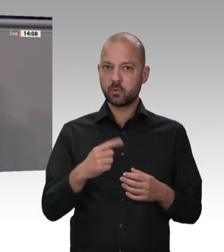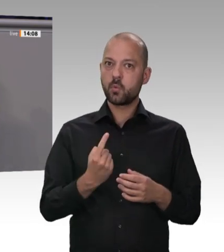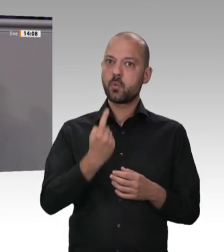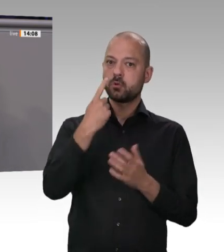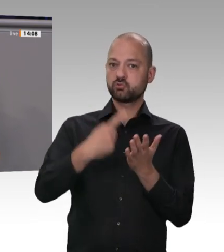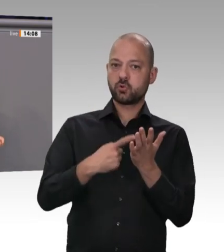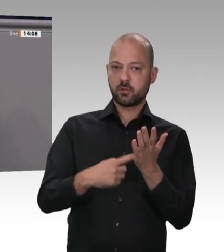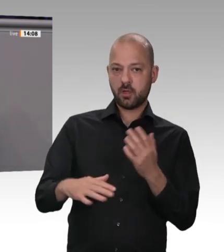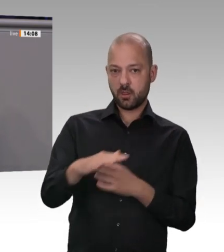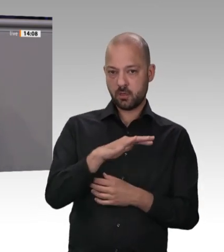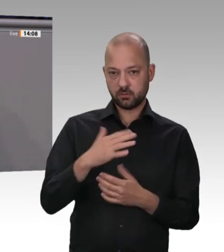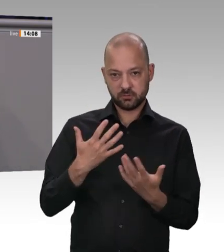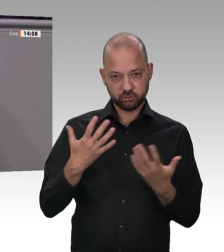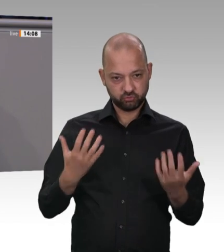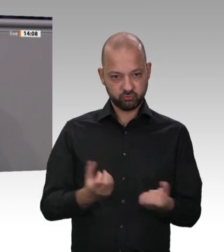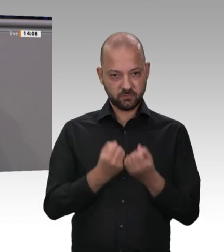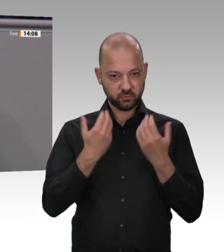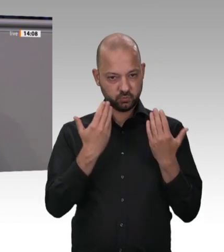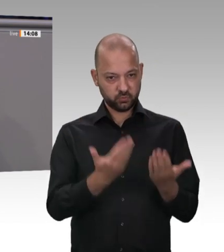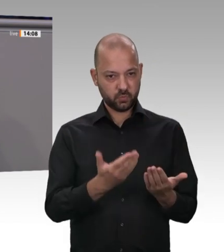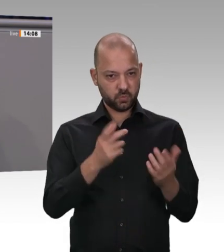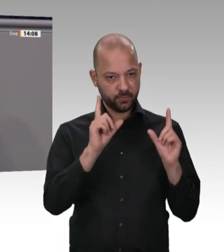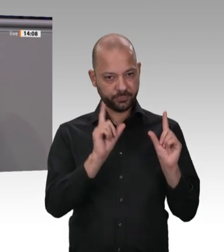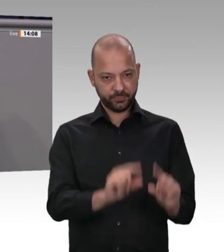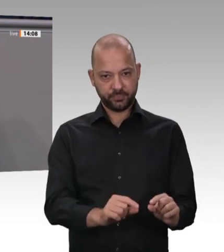Frauen rackern dann für 1 000 Euro brutto im Monat, und wenn ein Arbeitnehmer krank